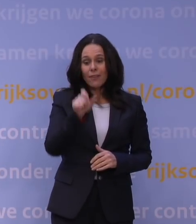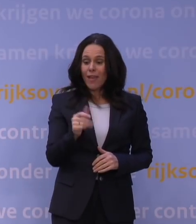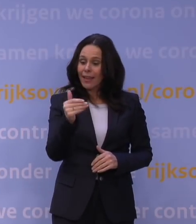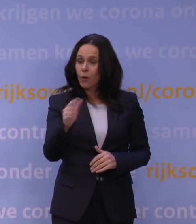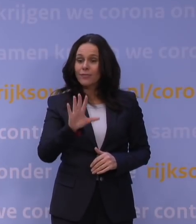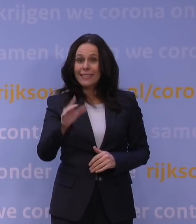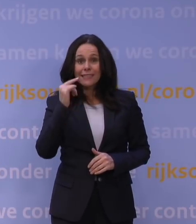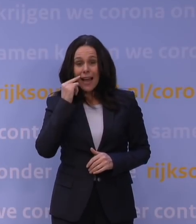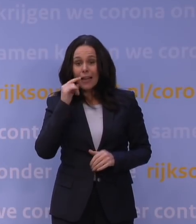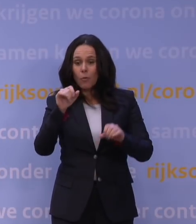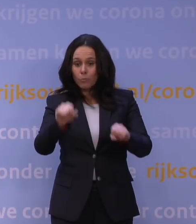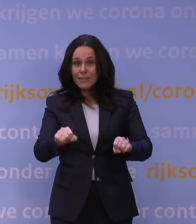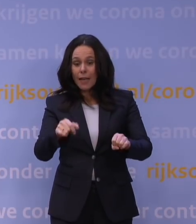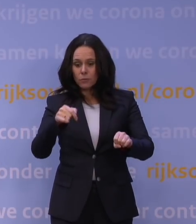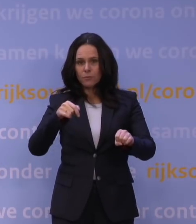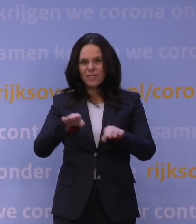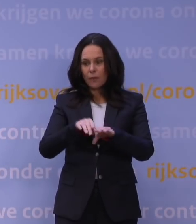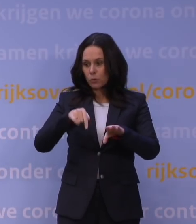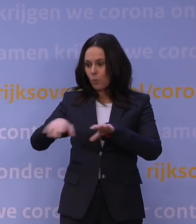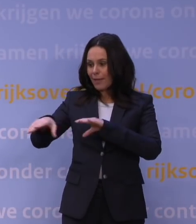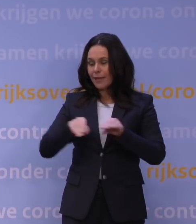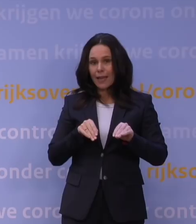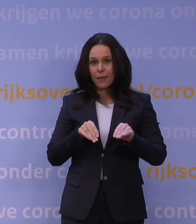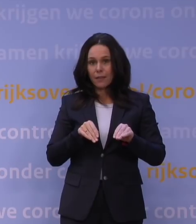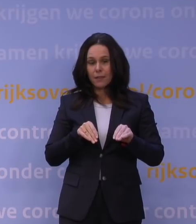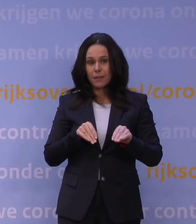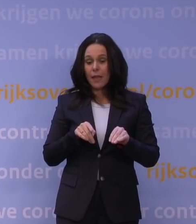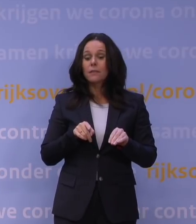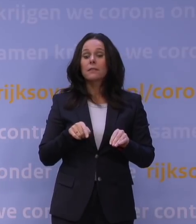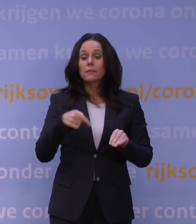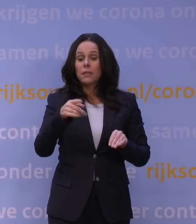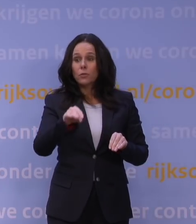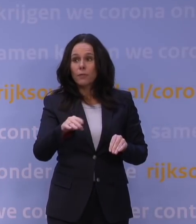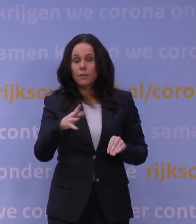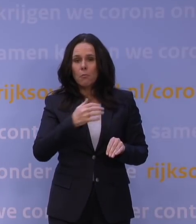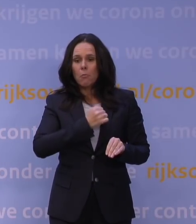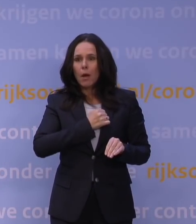om te doen wat we nu doen en het zou dan blijken dat wat nu gevreesd wordt, en dat is niet een vrees in de lucht, zo van: het zou wel eens...